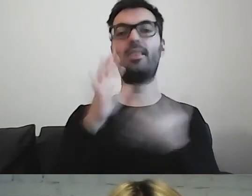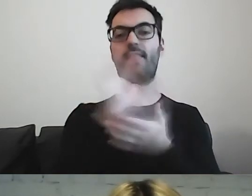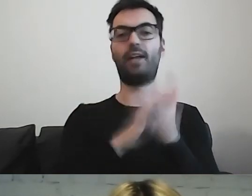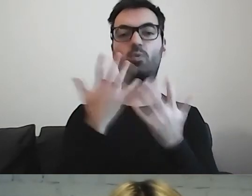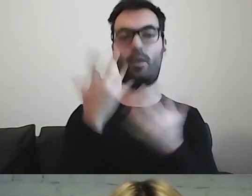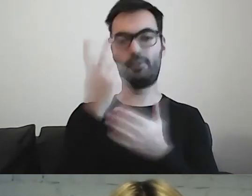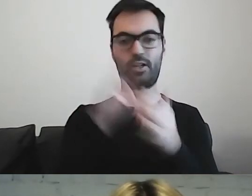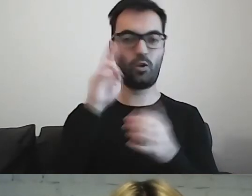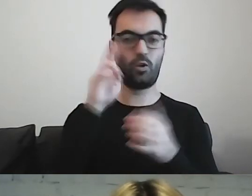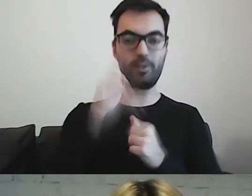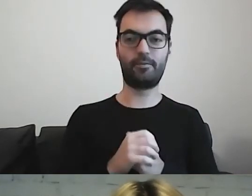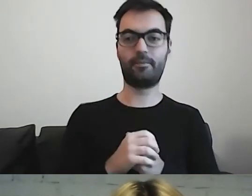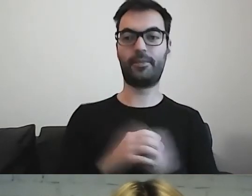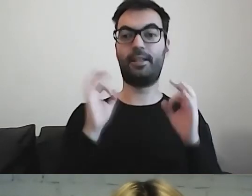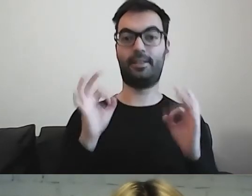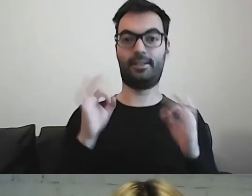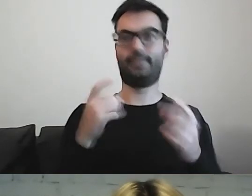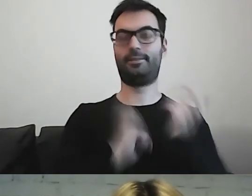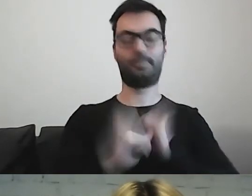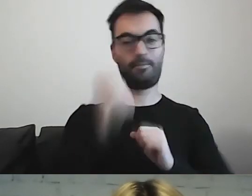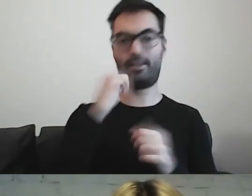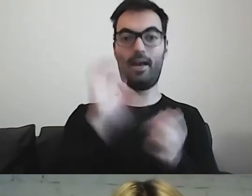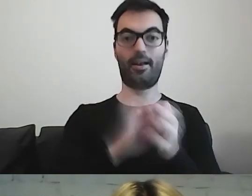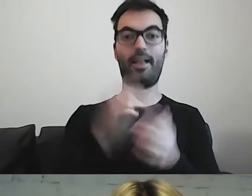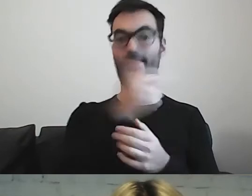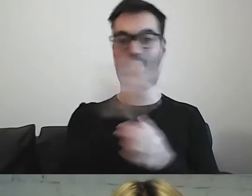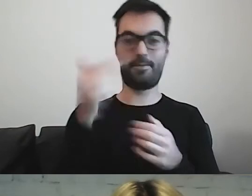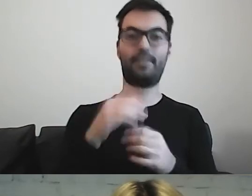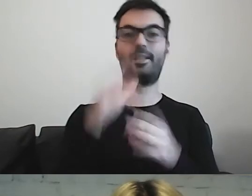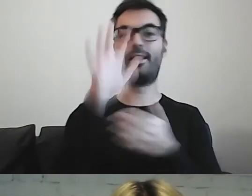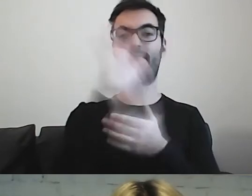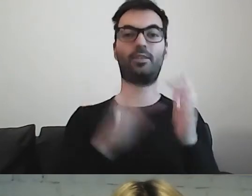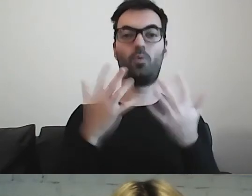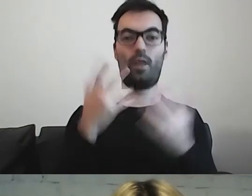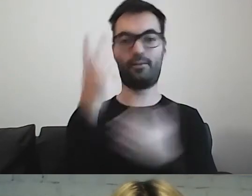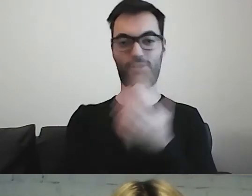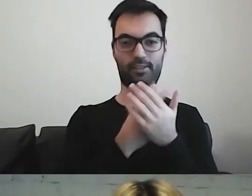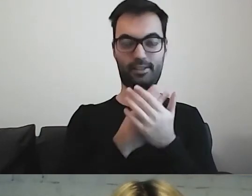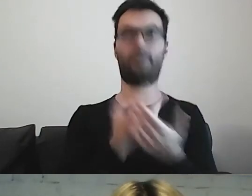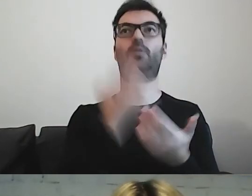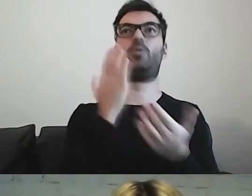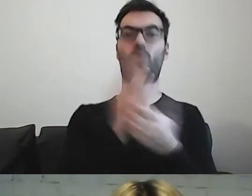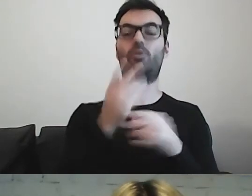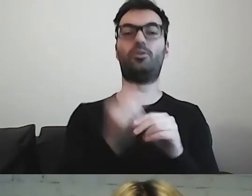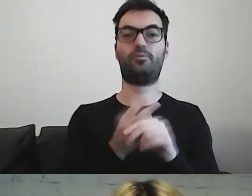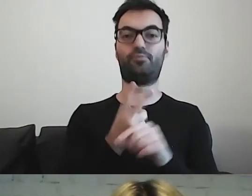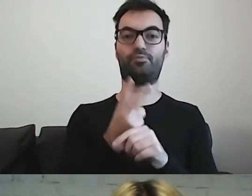kwestia tekstu łatwego do czytania i rozumienia zaczęła wchodzić w inne obszary.